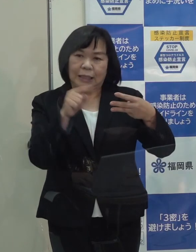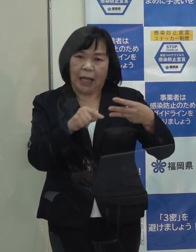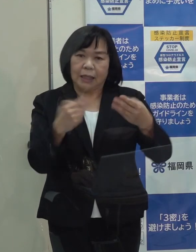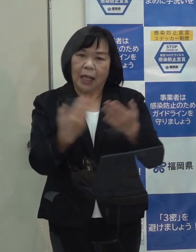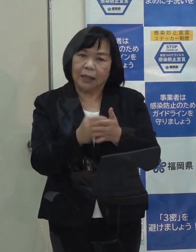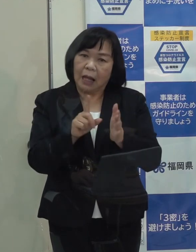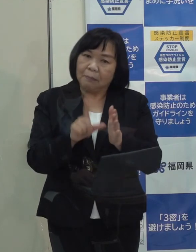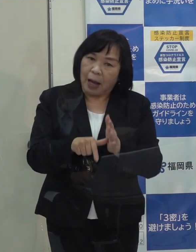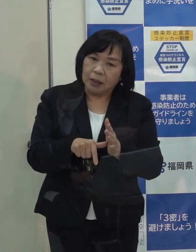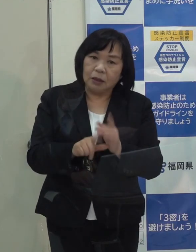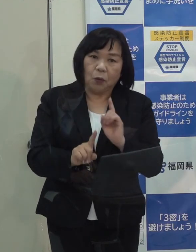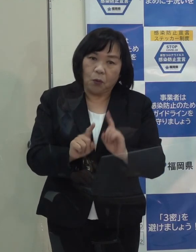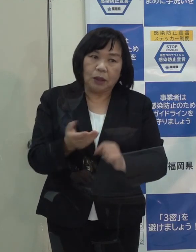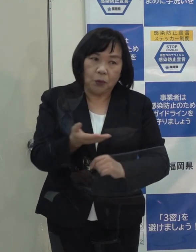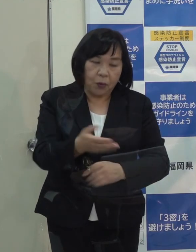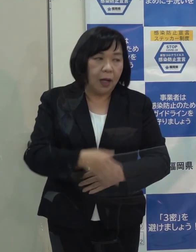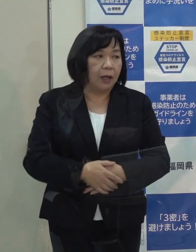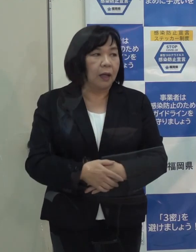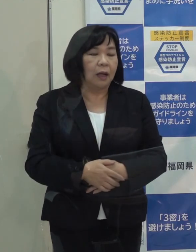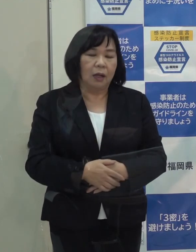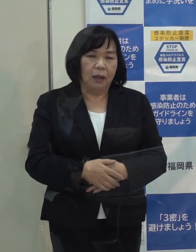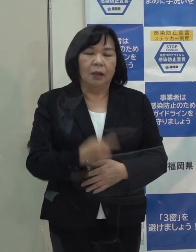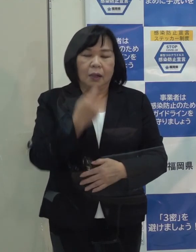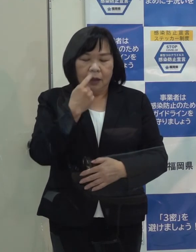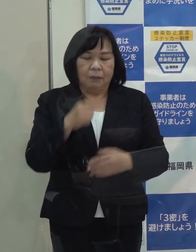（知事）今 ステージⅢに本県は当たってないと思っています